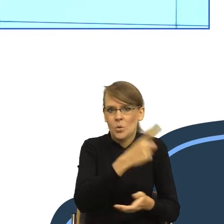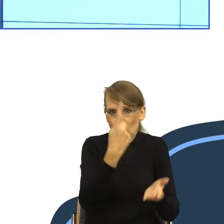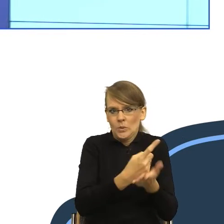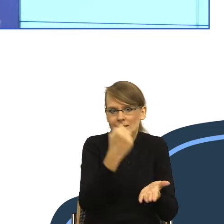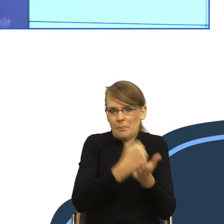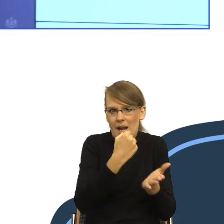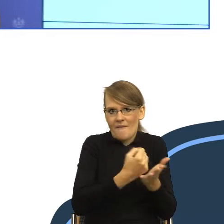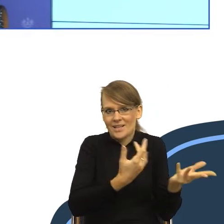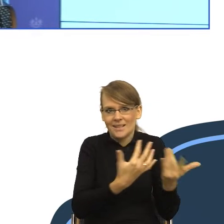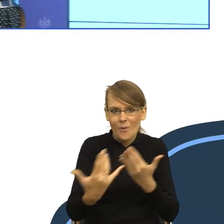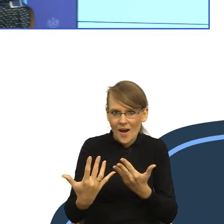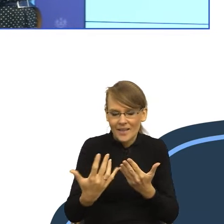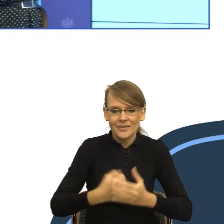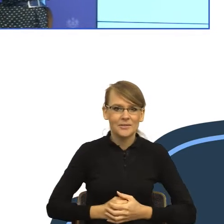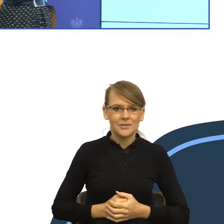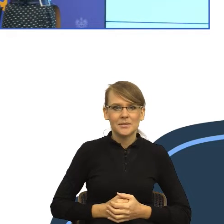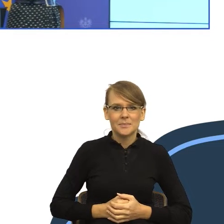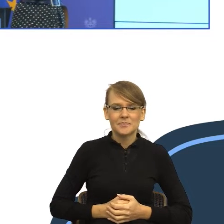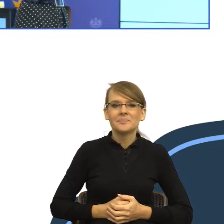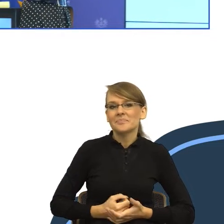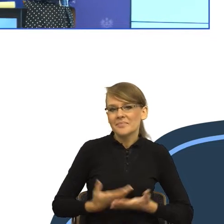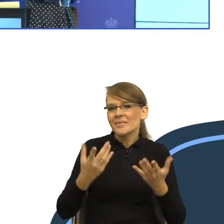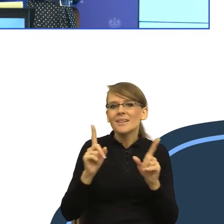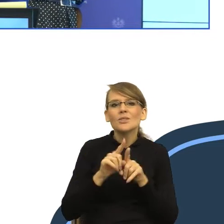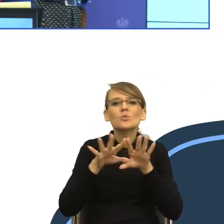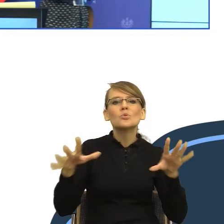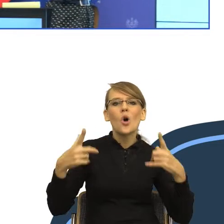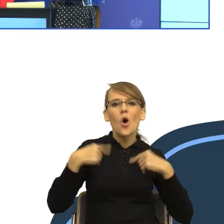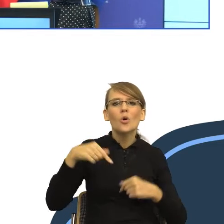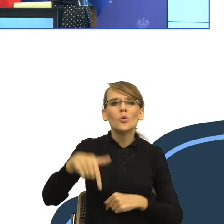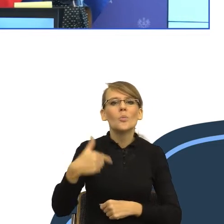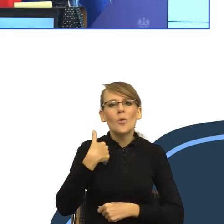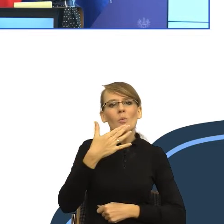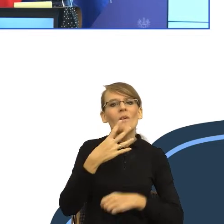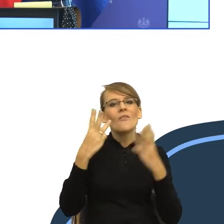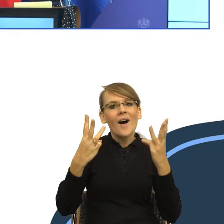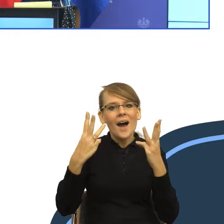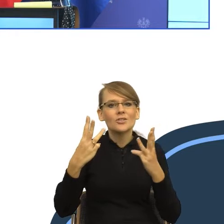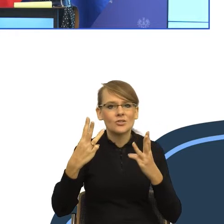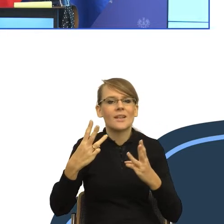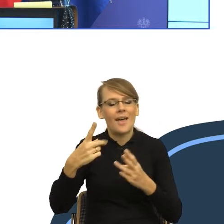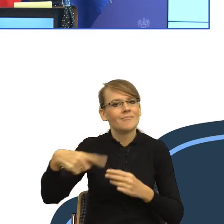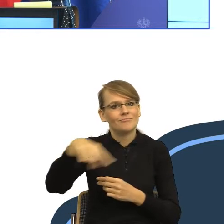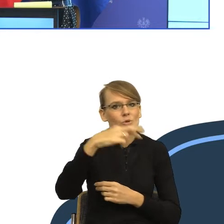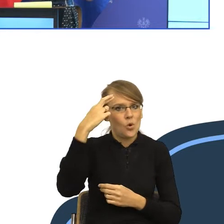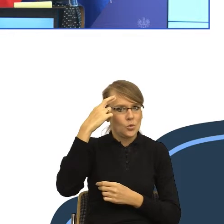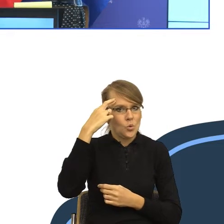Równocześnie tutaj większość z państwa mówiła o potrzebie bycia zrozumiałym i od tego zaraz zacznę. No i oczywiście chodzi o to, żeby tą